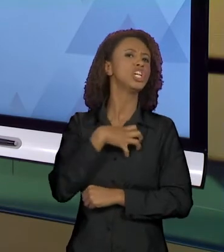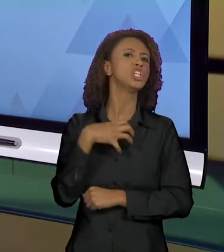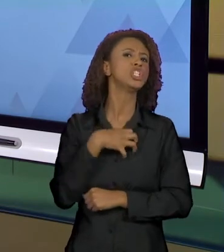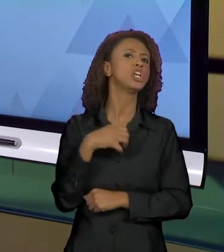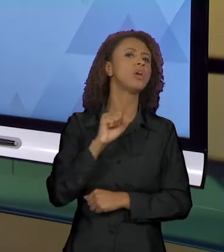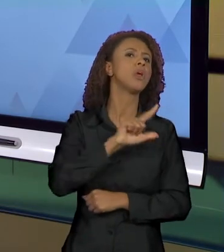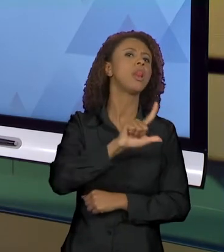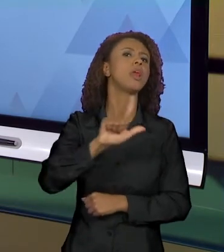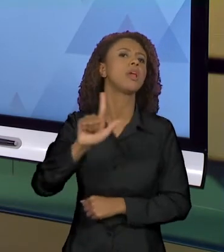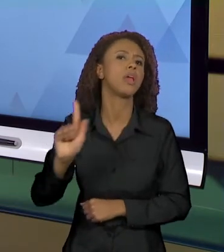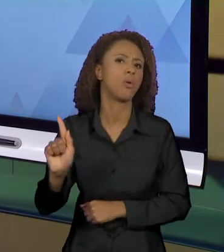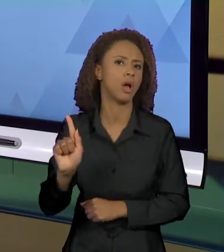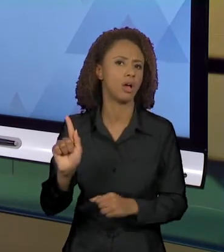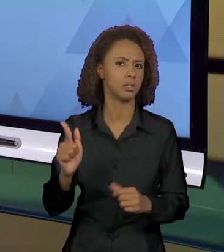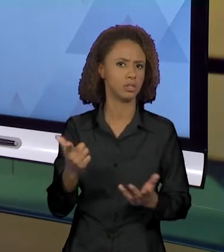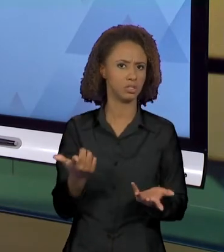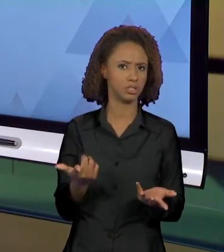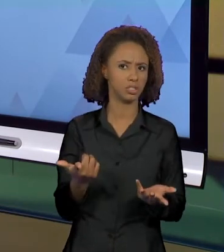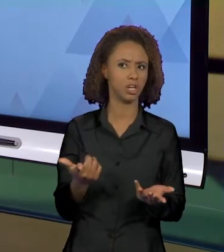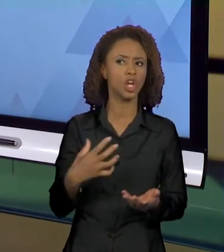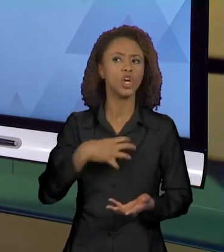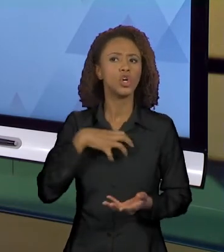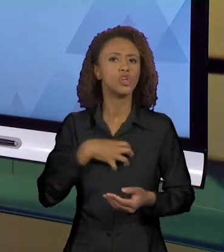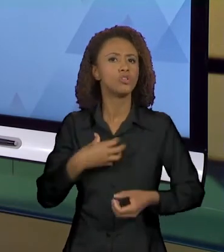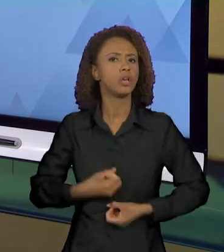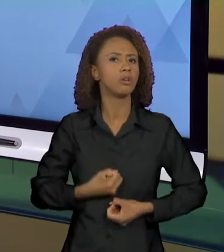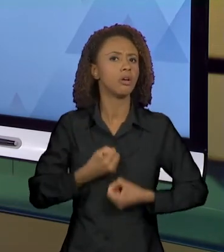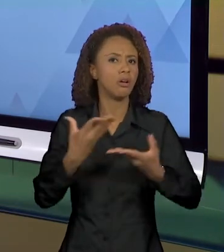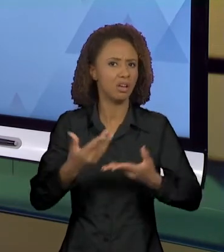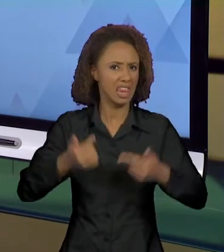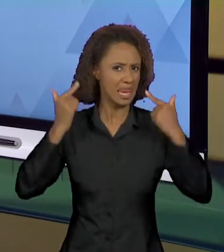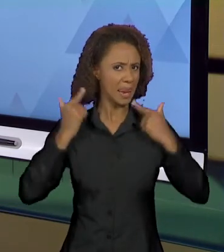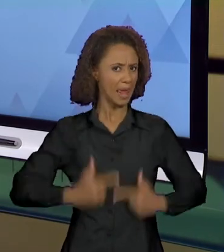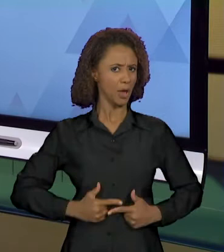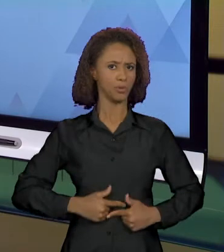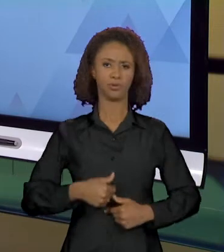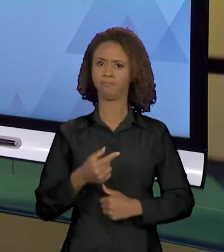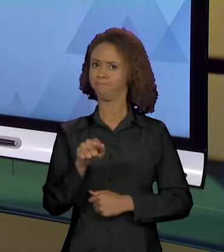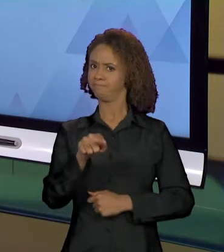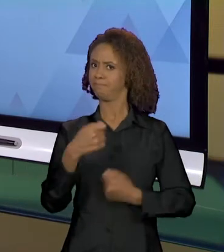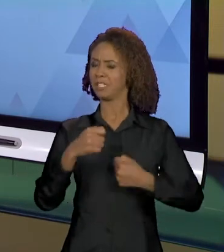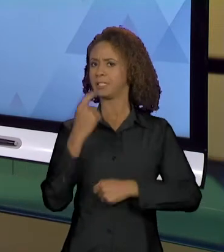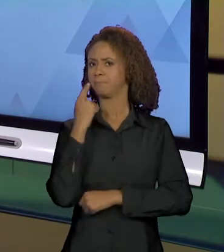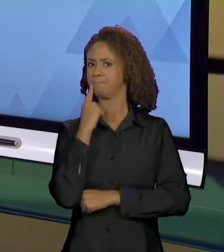DUVIDEM DE QUE OS MODOS DE DIZER SÃO NEUTROS, PARA QUE VOCÊS PERCEBAM QUE AO DIZER DE UMA